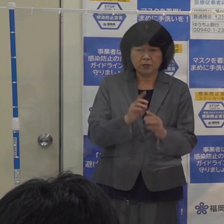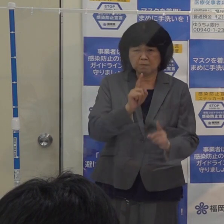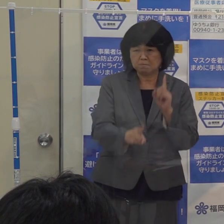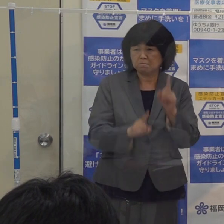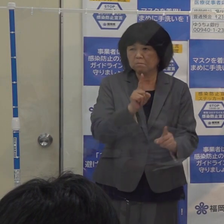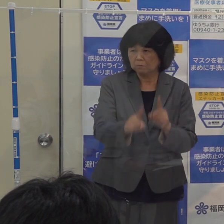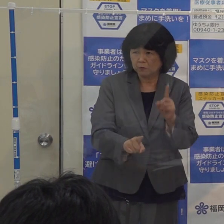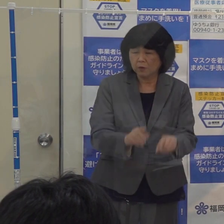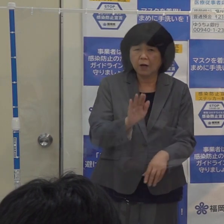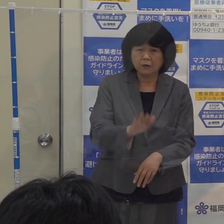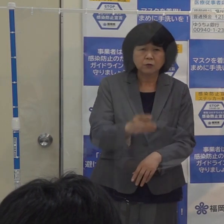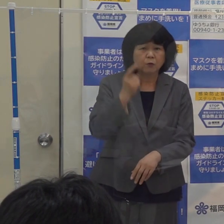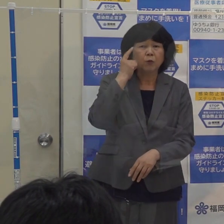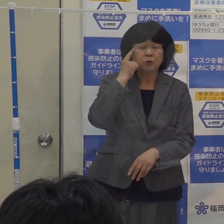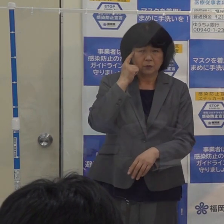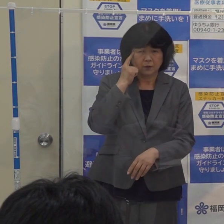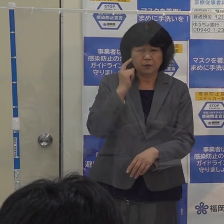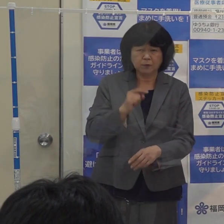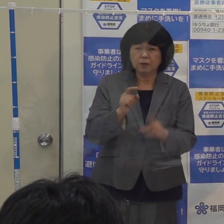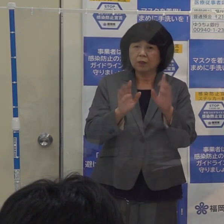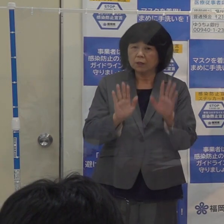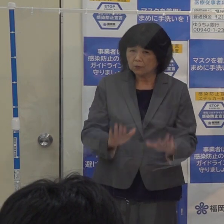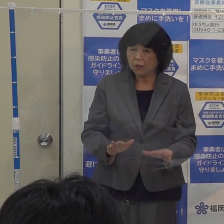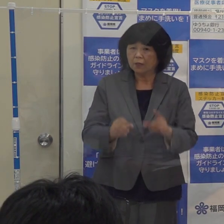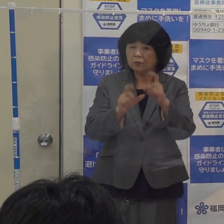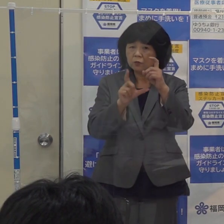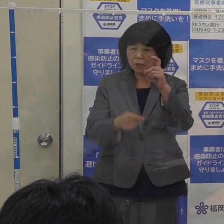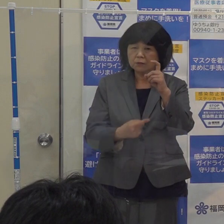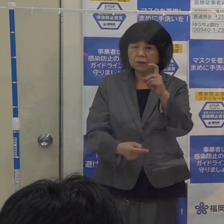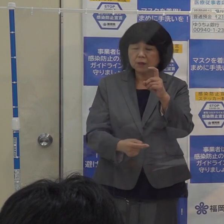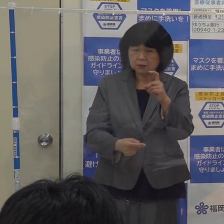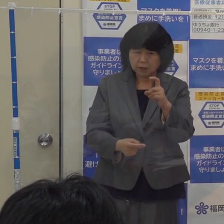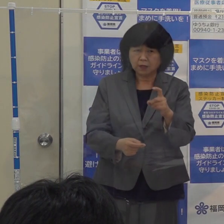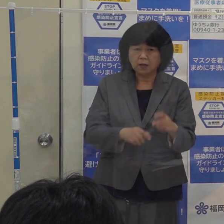今１０月１日から先程言った方々の予防接種が優先的に始まっております